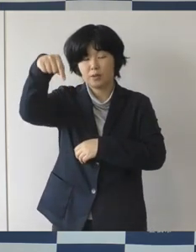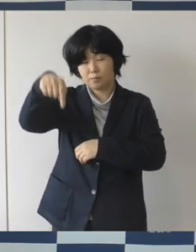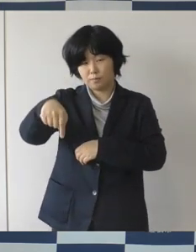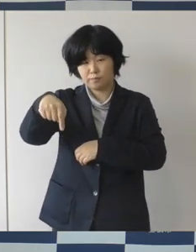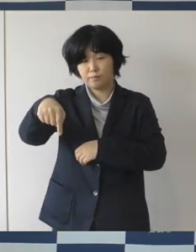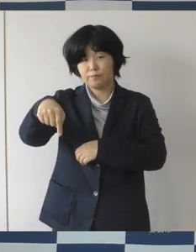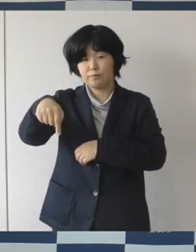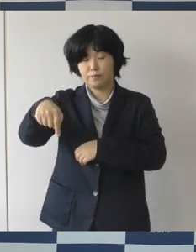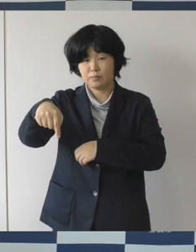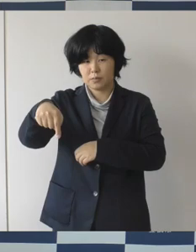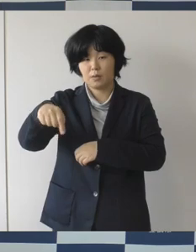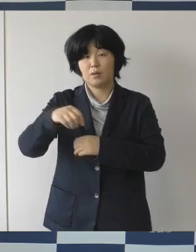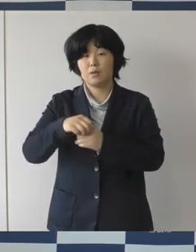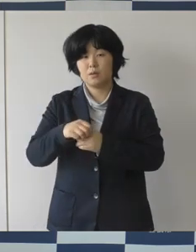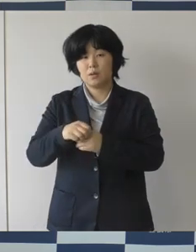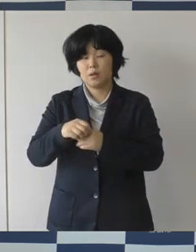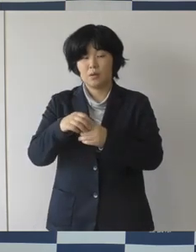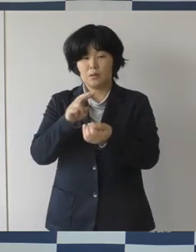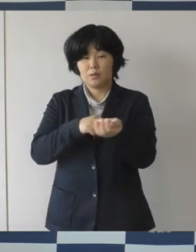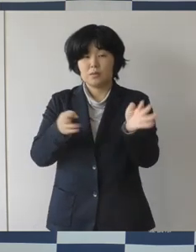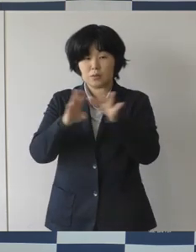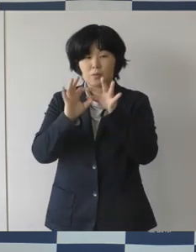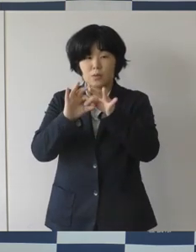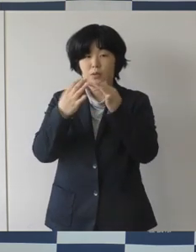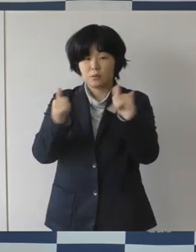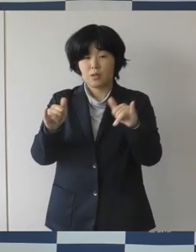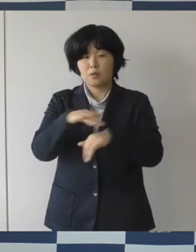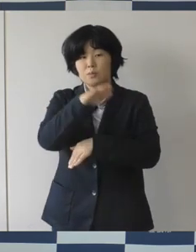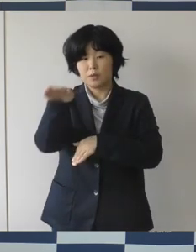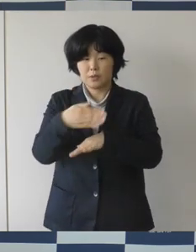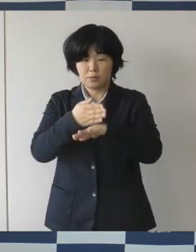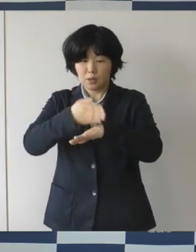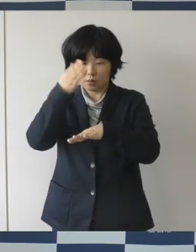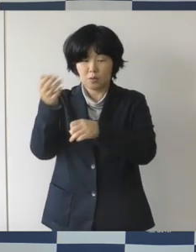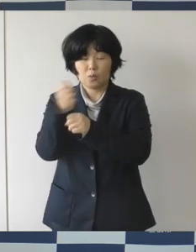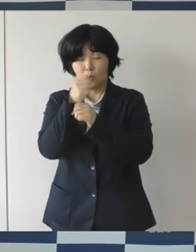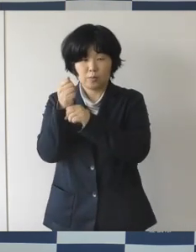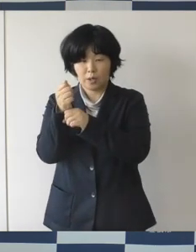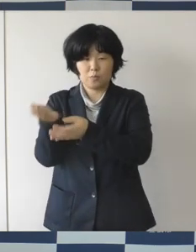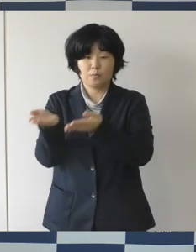医療従事者のみなさまへ、感謝とエールを届ける取り組みとして、